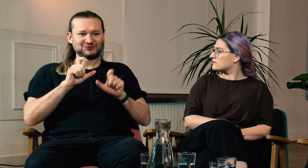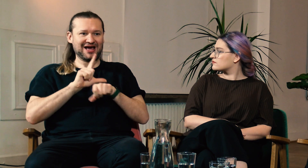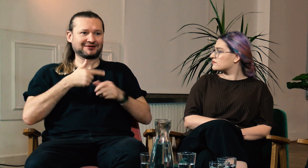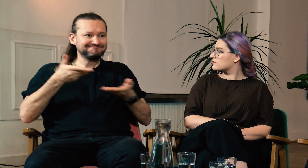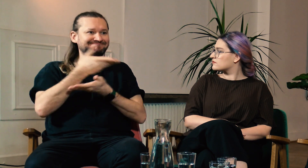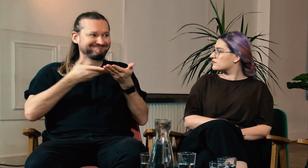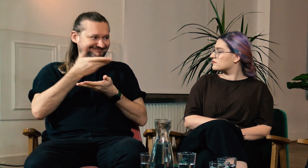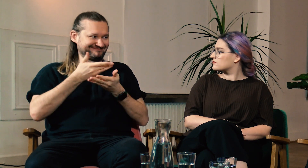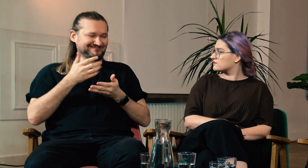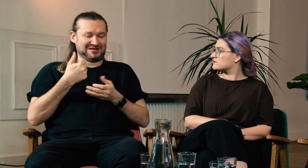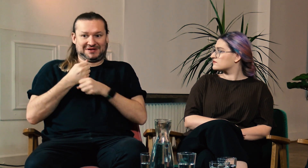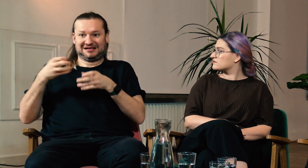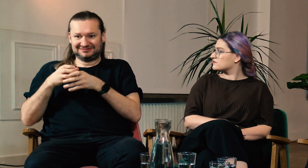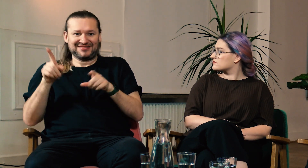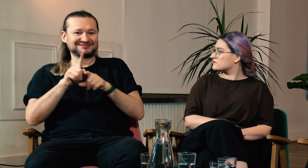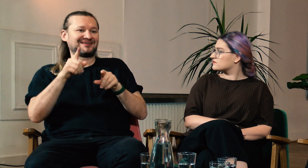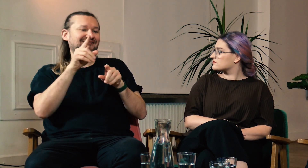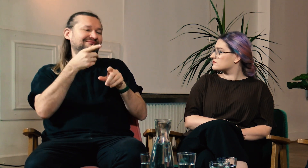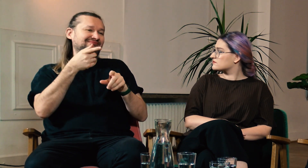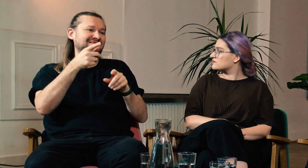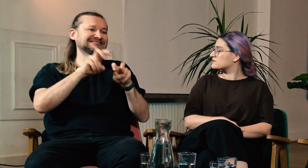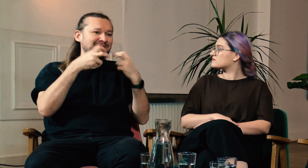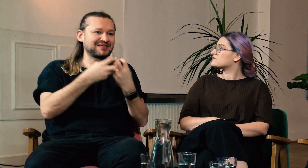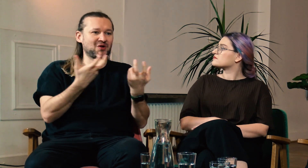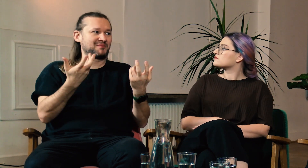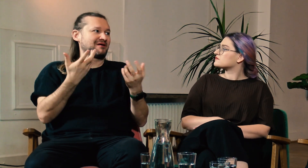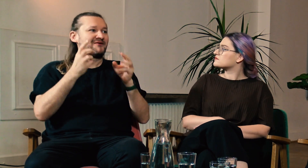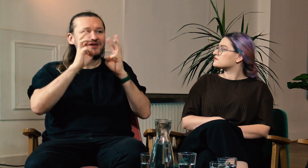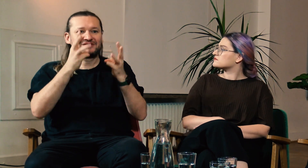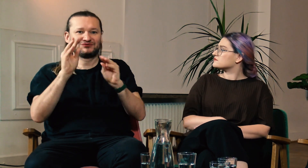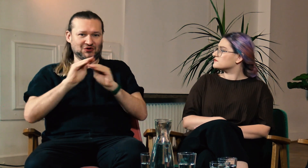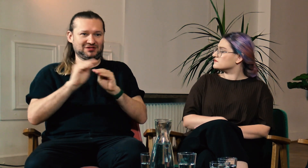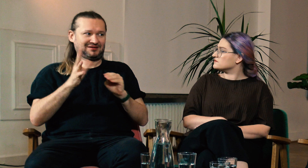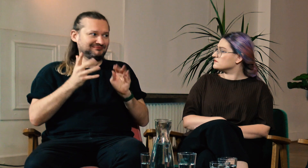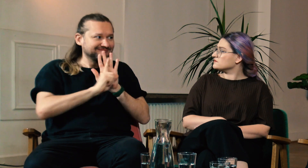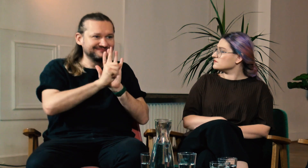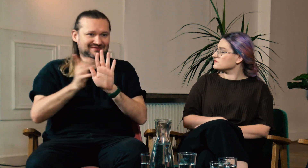W zespole lektorów dzielimy się wzajemnie swoją wiedzą. Uczęszczamy na seminaria, warsztaty, szkolenia.